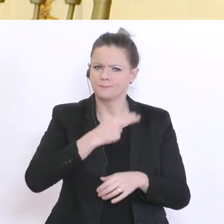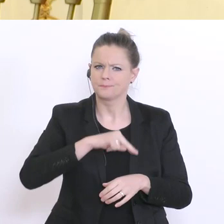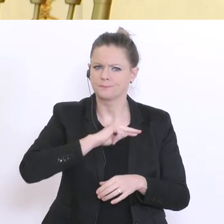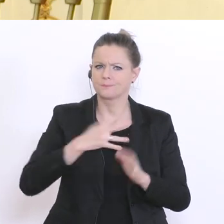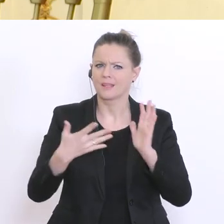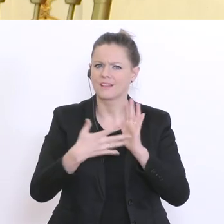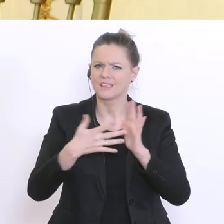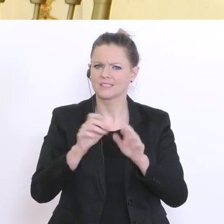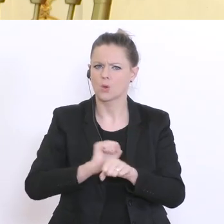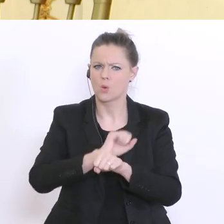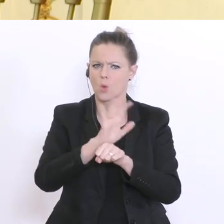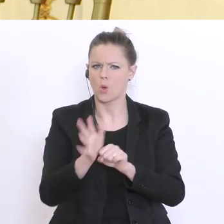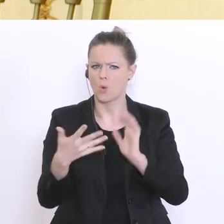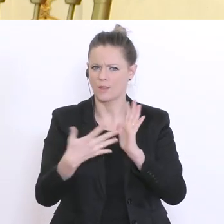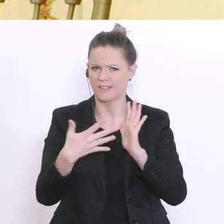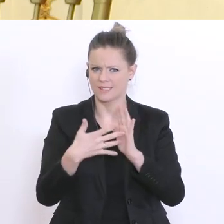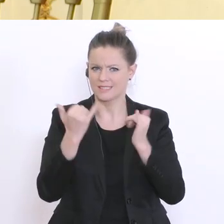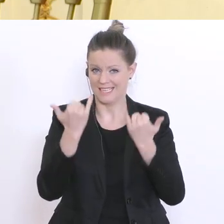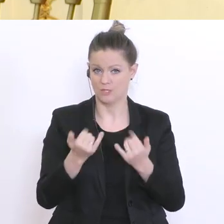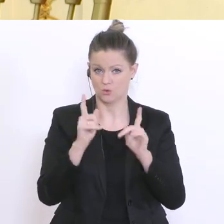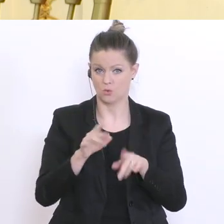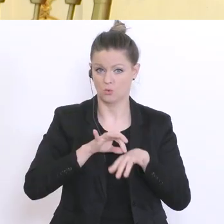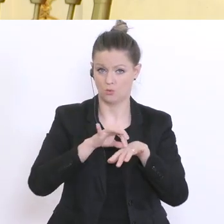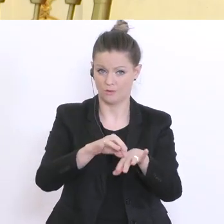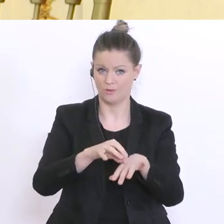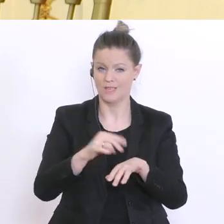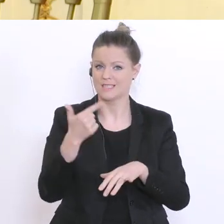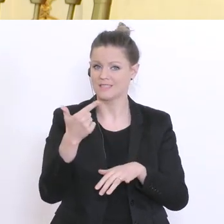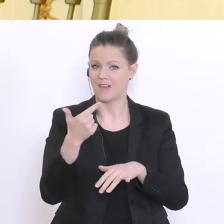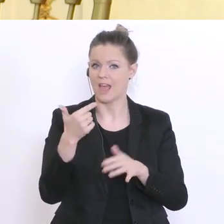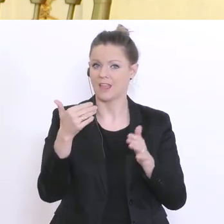Coronatests, die jetzt durchgeführt werden sollen über 2.300 repräsentativen Österreicherinnen und